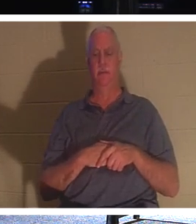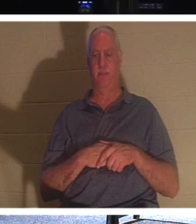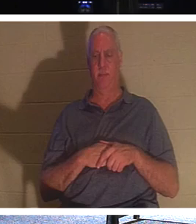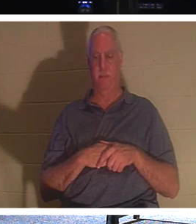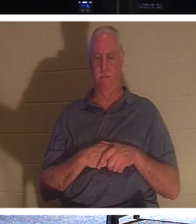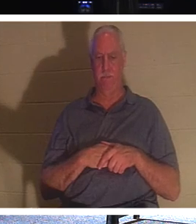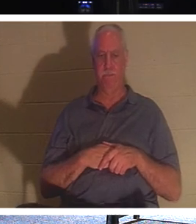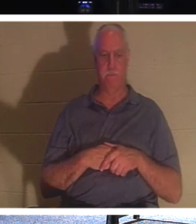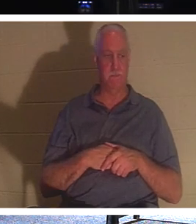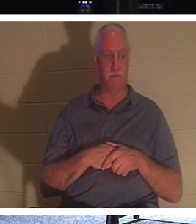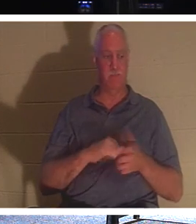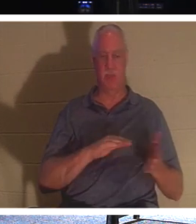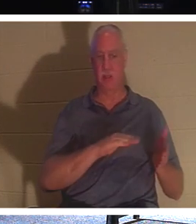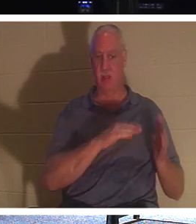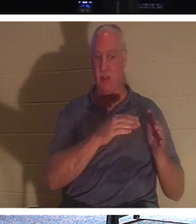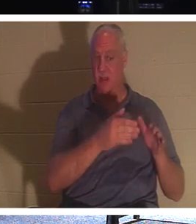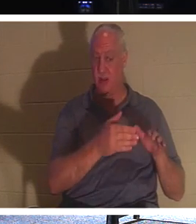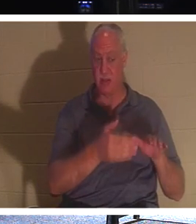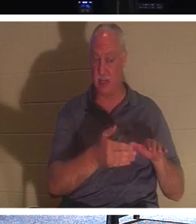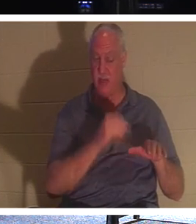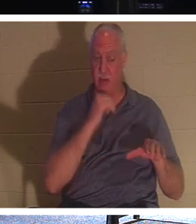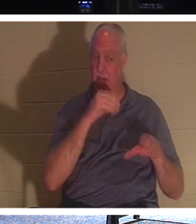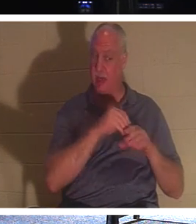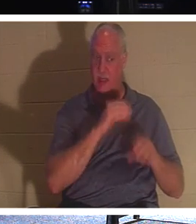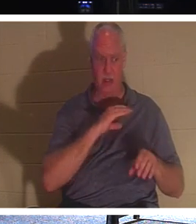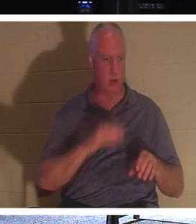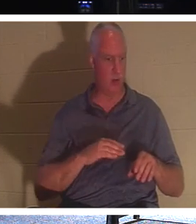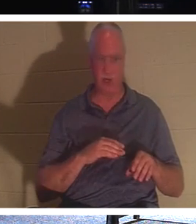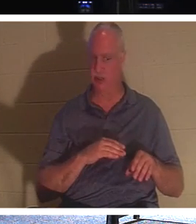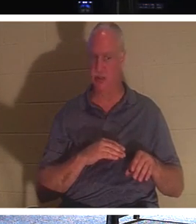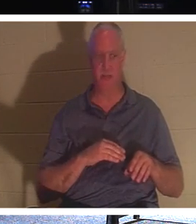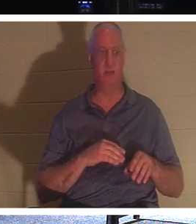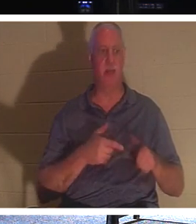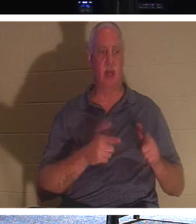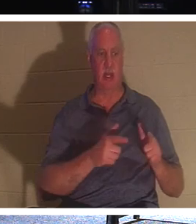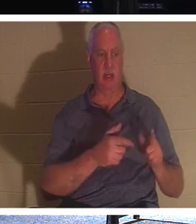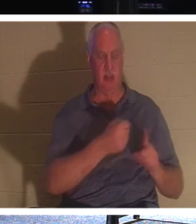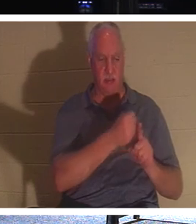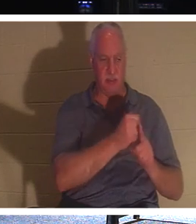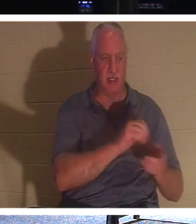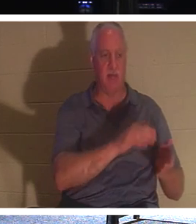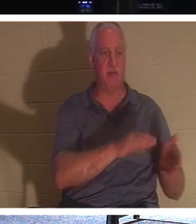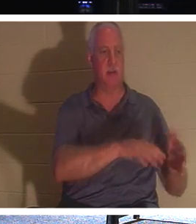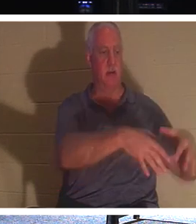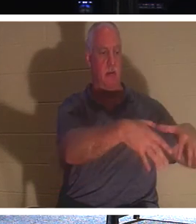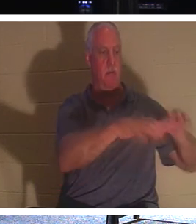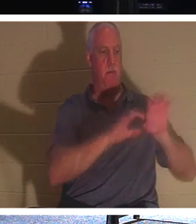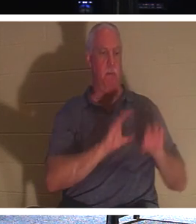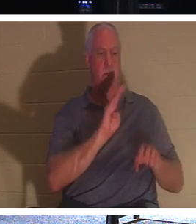जो अभी तक मसीह में नहीं हैं, उन्हें मृतकों को दफनाने दें, लेकिन आप, आप मसीह में जीवित हैं, वह कह रहे हैं,